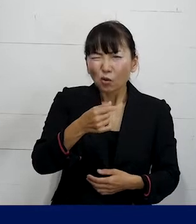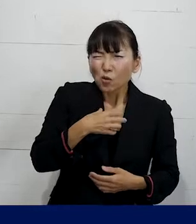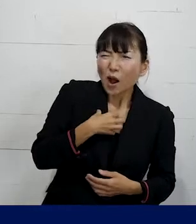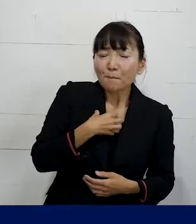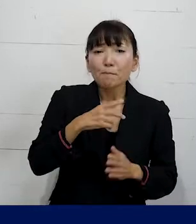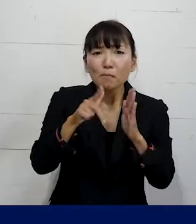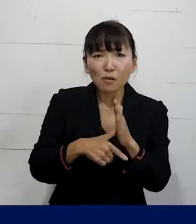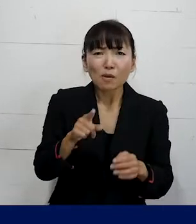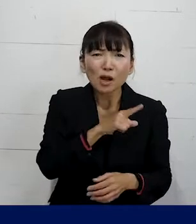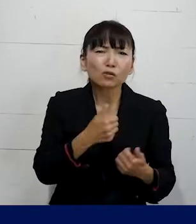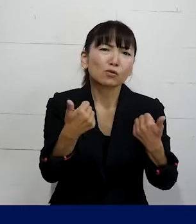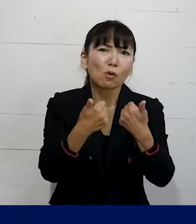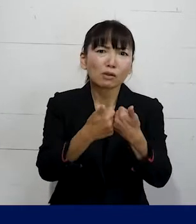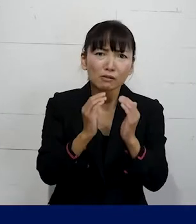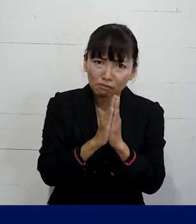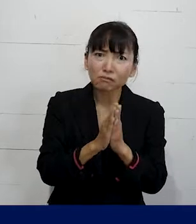ぜひ相談していただければと思います